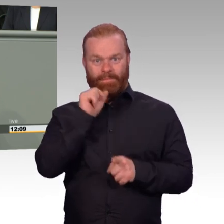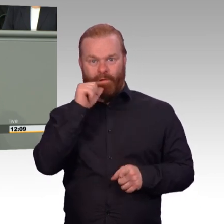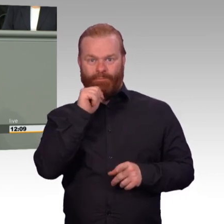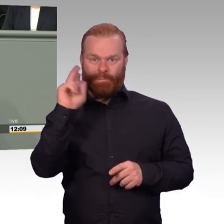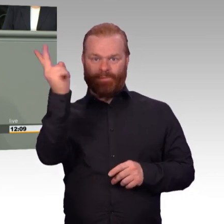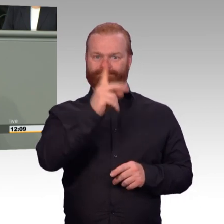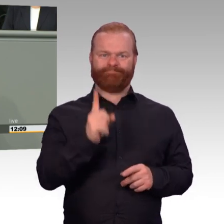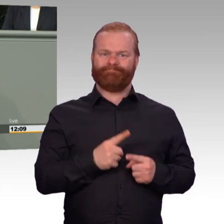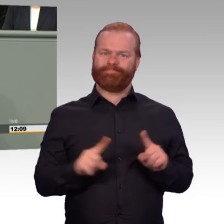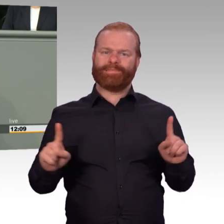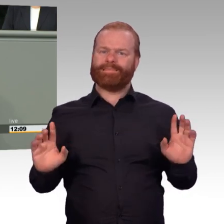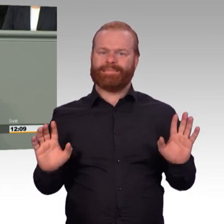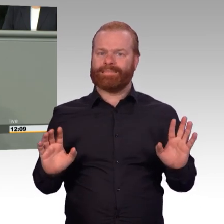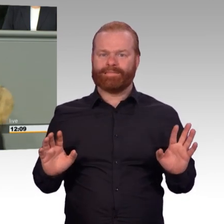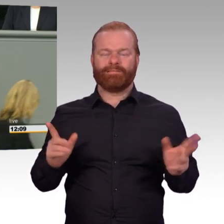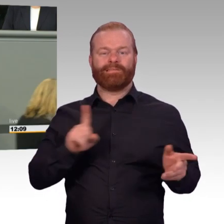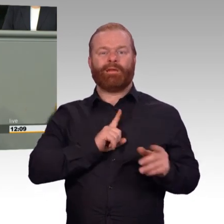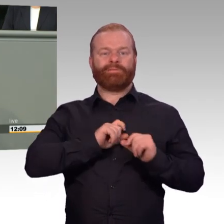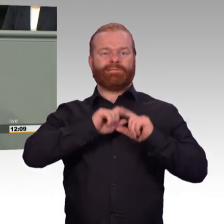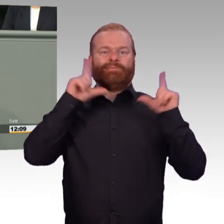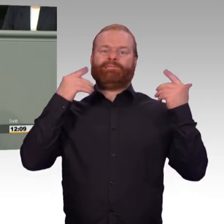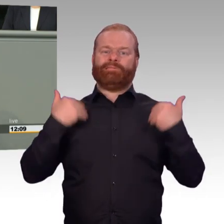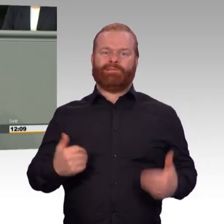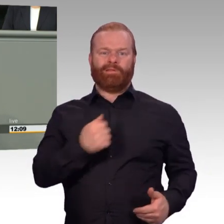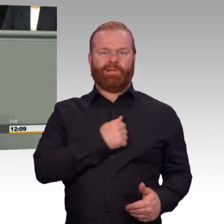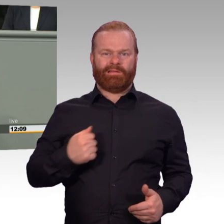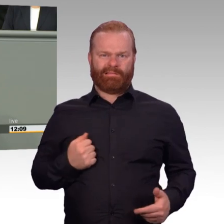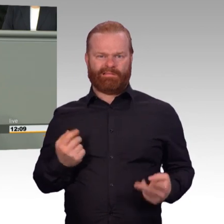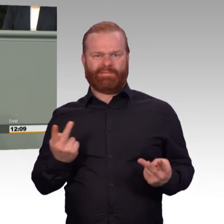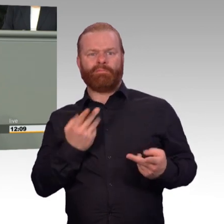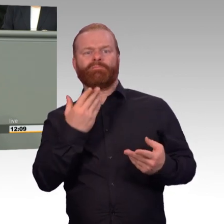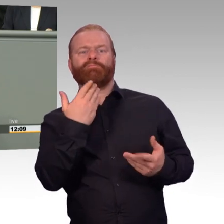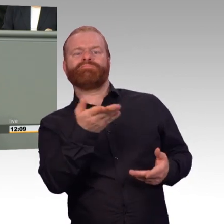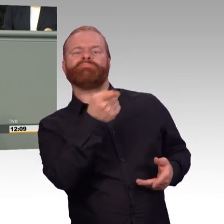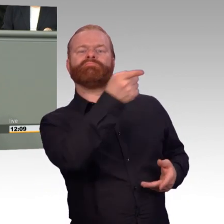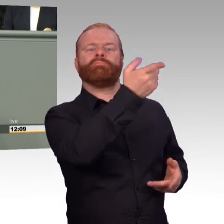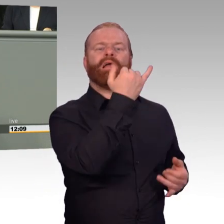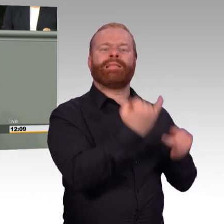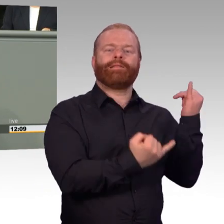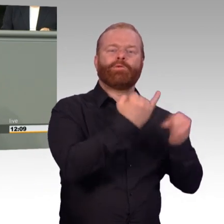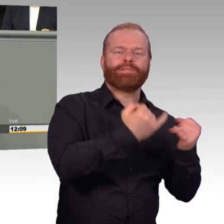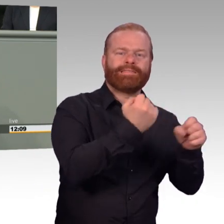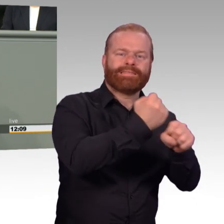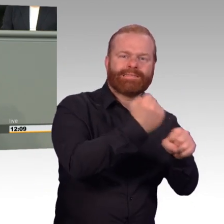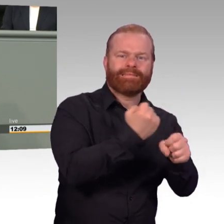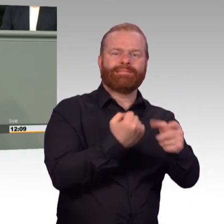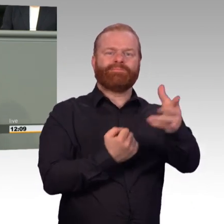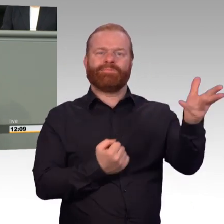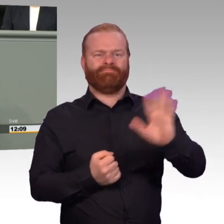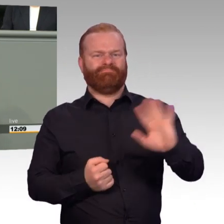oder von mir aus Dienstzeit und auf planbare Freizeit zurücknehmen. (Beifall) Sondern andersrum wird ein Schuh daraus.